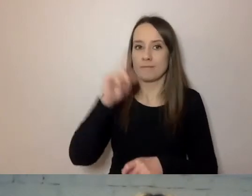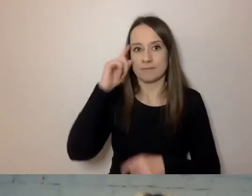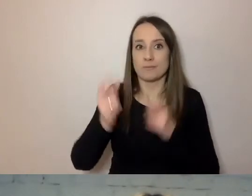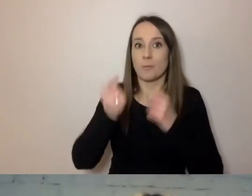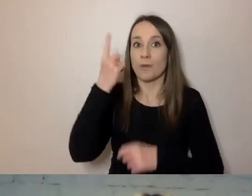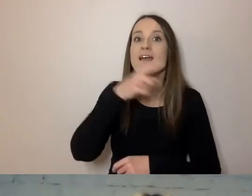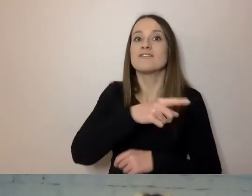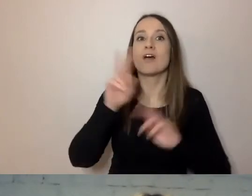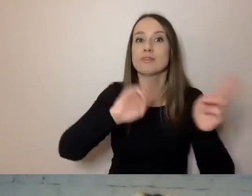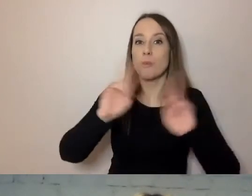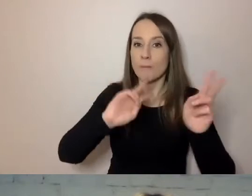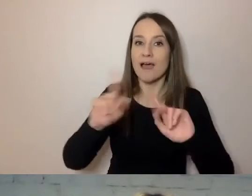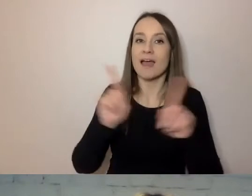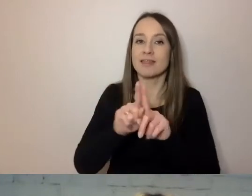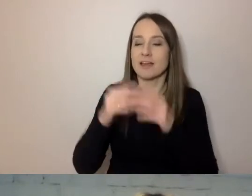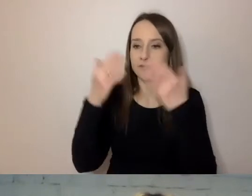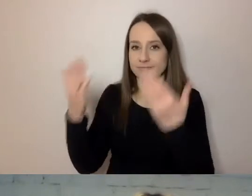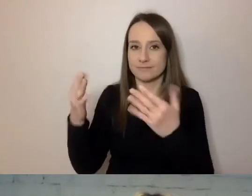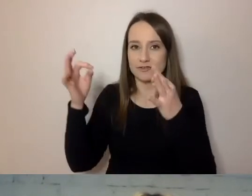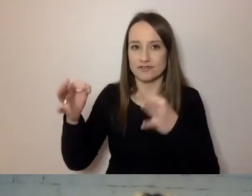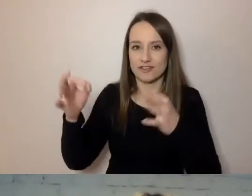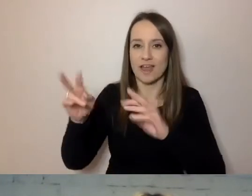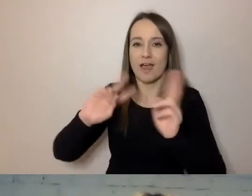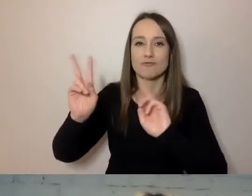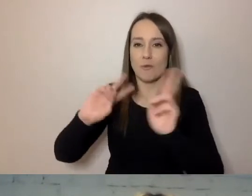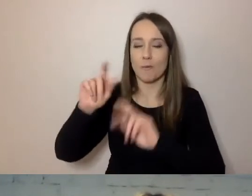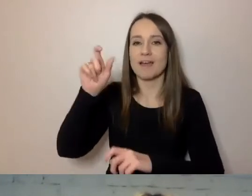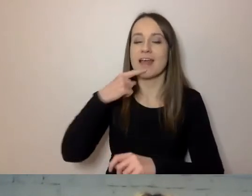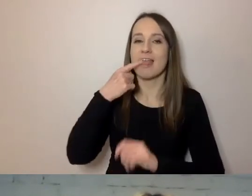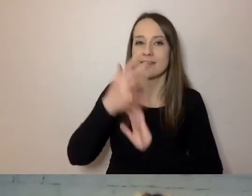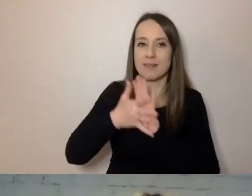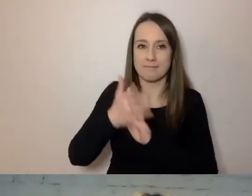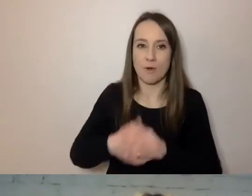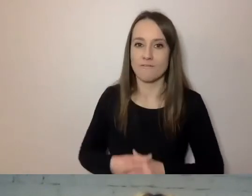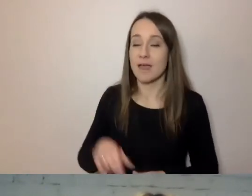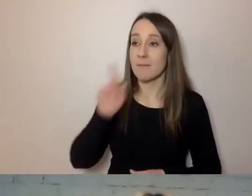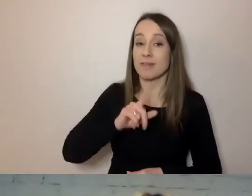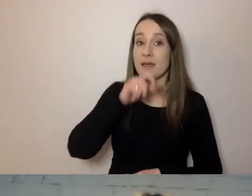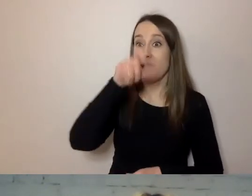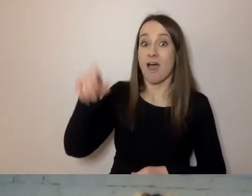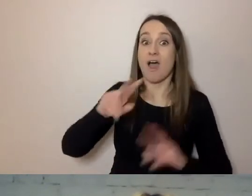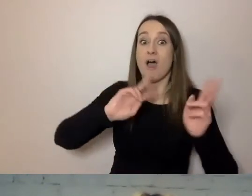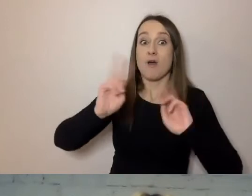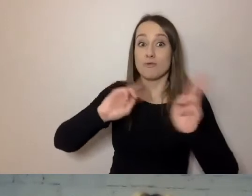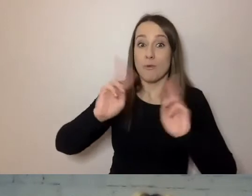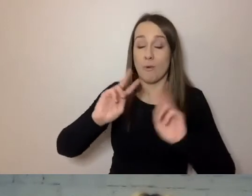Ukłon dla pań tłumaczek, które tłumaczą na język migowy. To tłumacze na 24 języki Europy